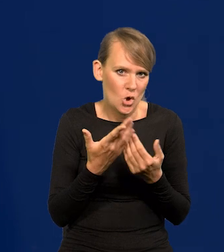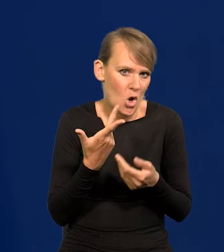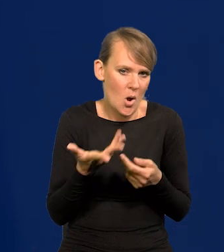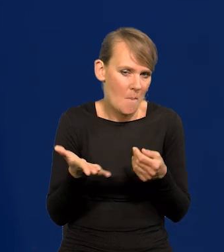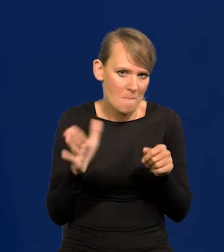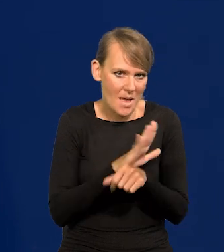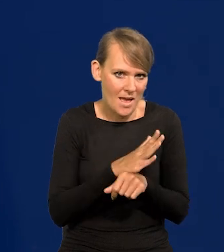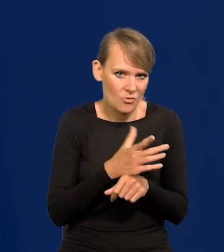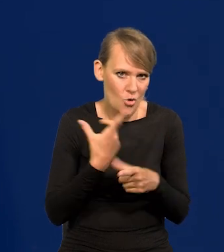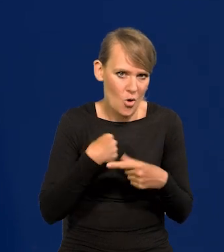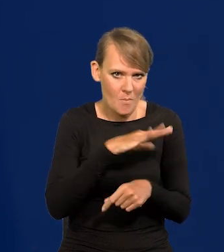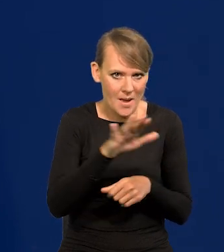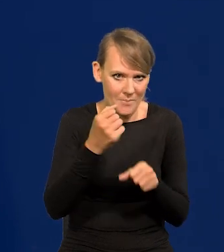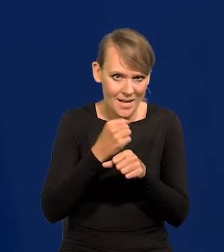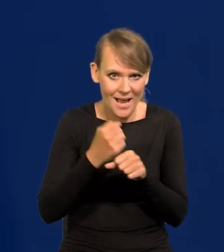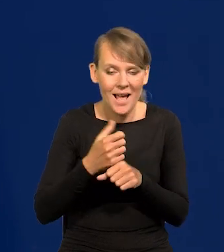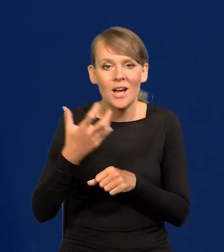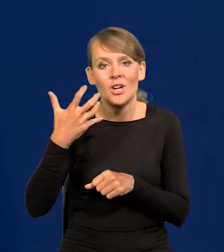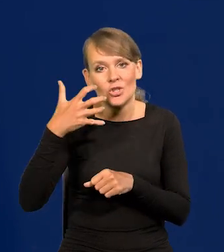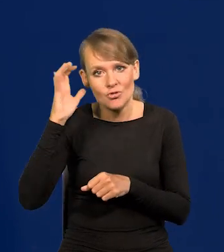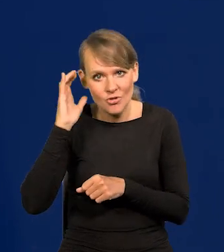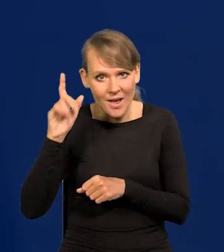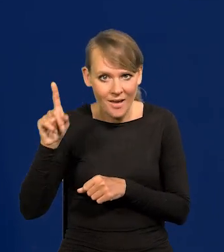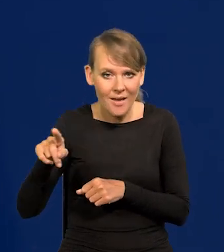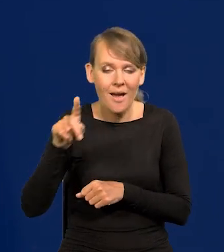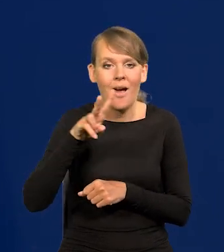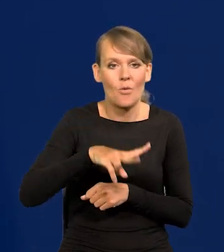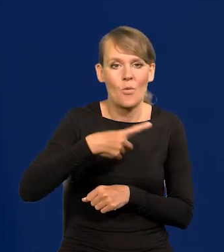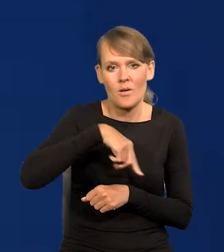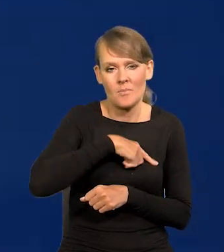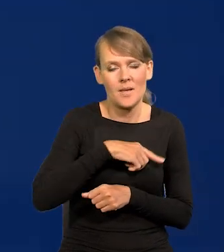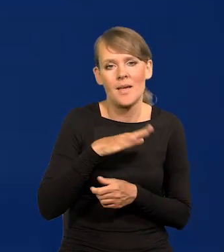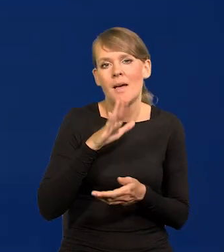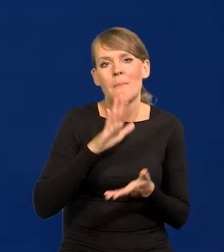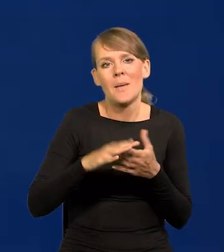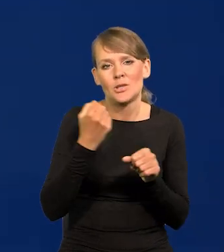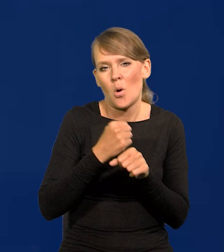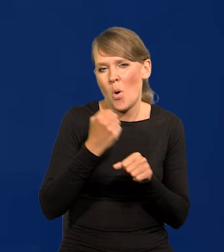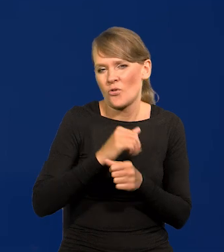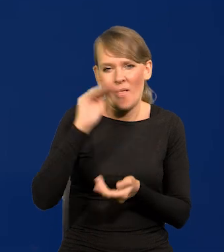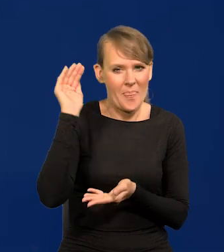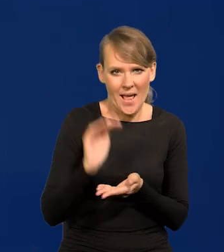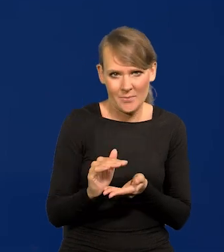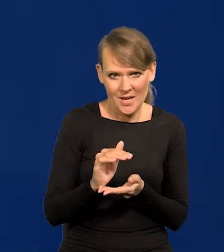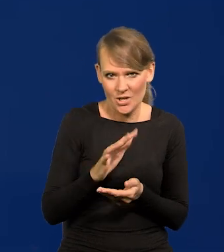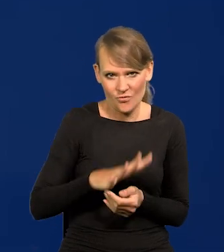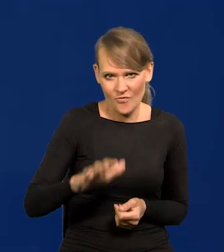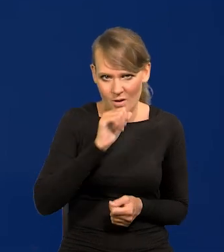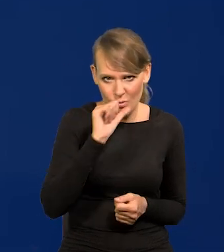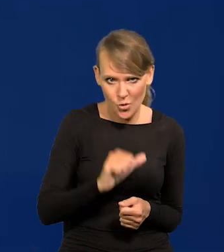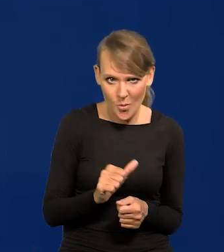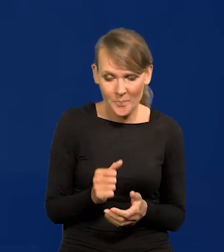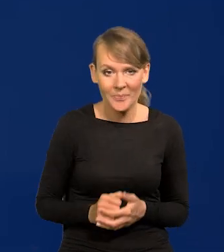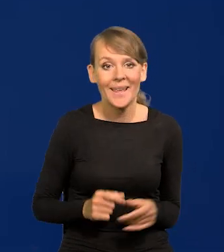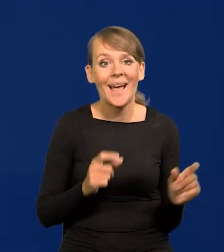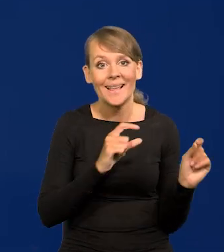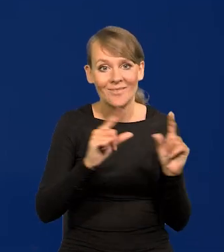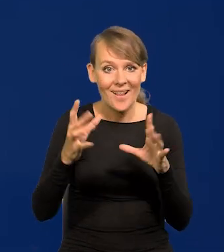Po Czechach mamy najniższą stopę bezrobocia w Europie. Spadek inflacji teraz,